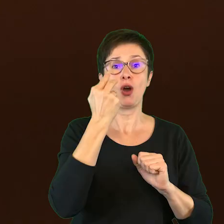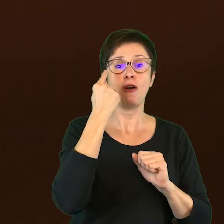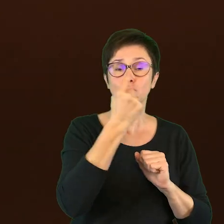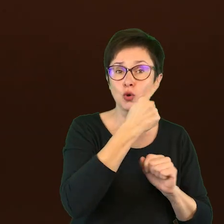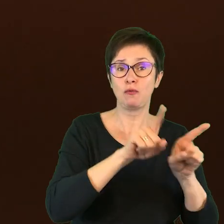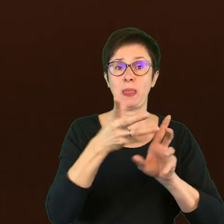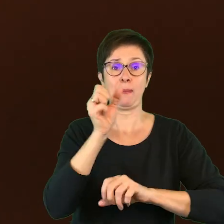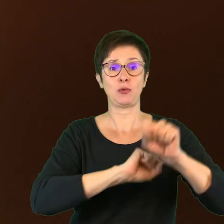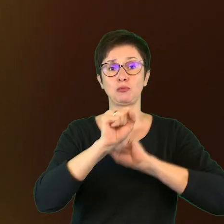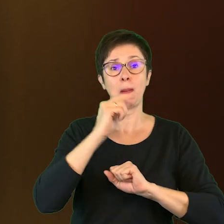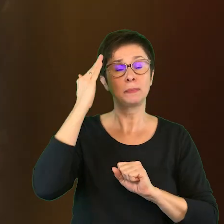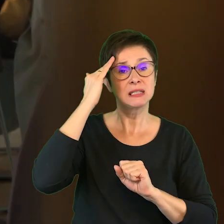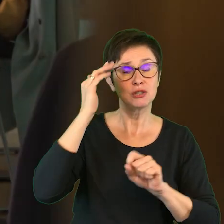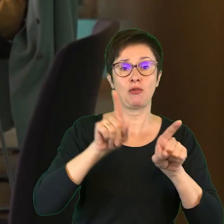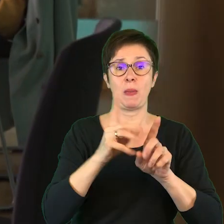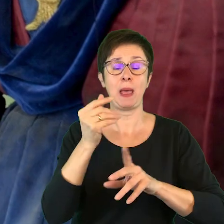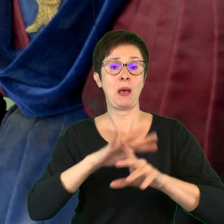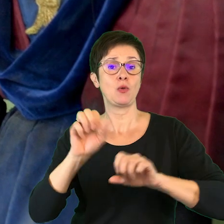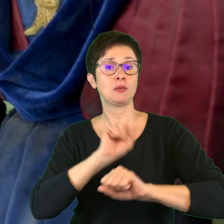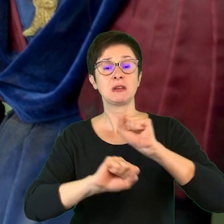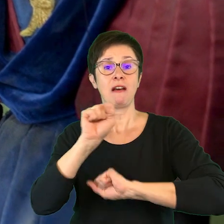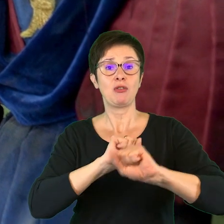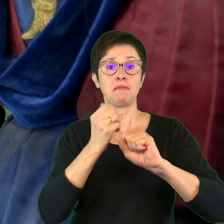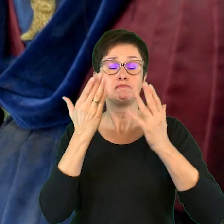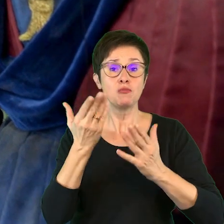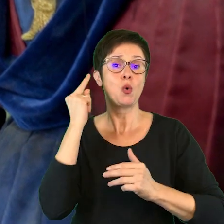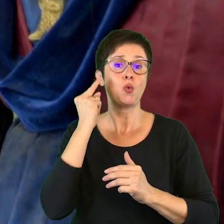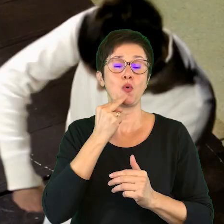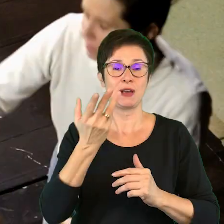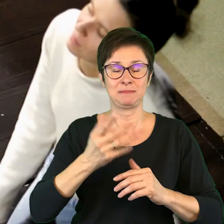z niepełnosprawnością psychiczną, czy z osobami Głuchymi.